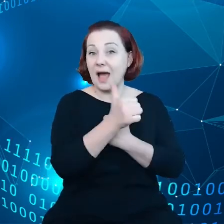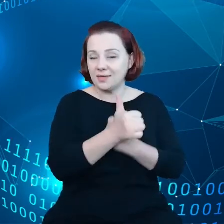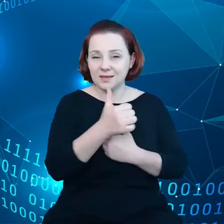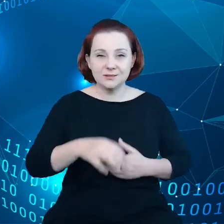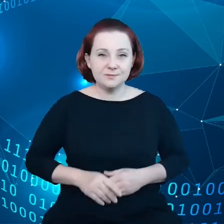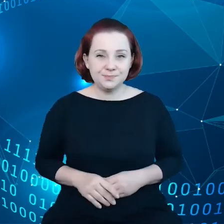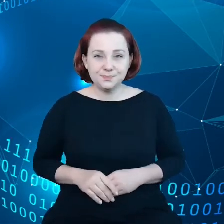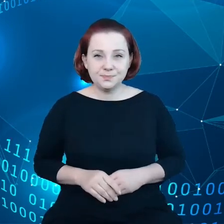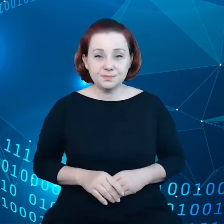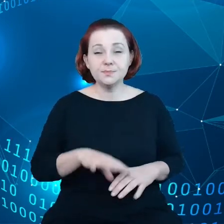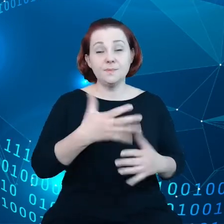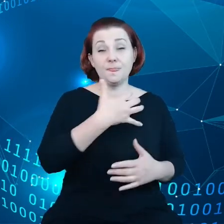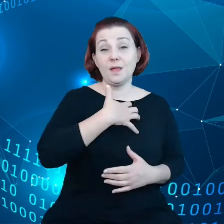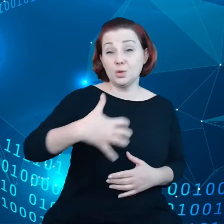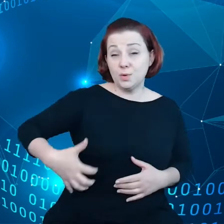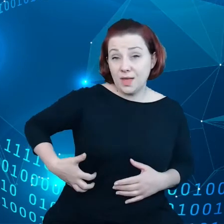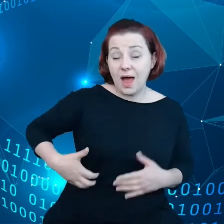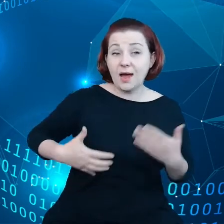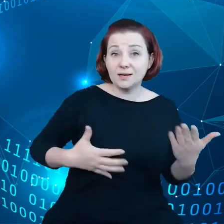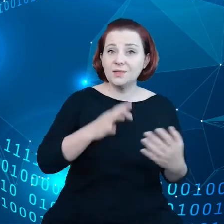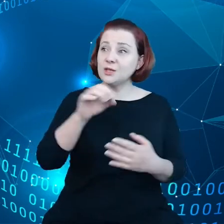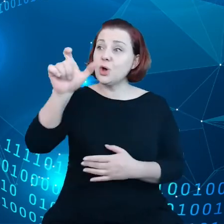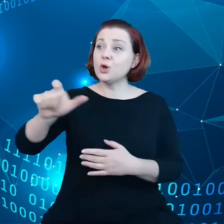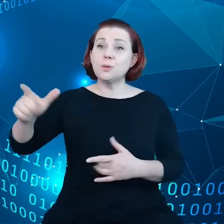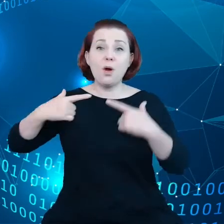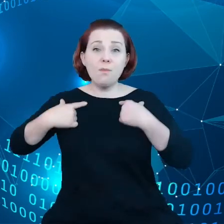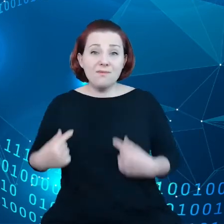z punktu widzenia obywatela, z punktu widzenia badacza.